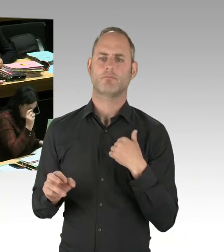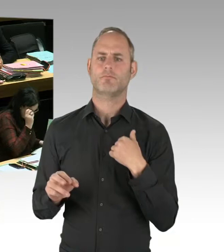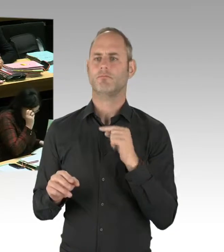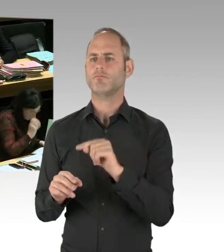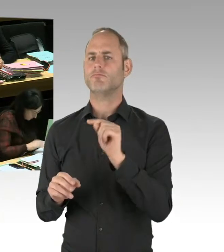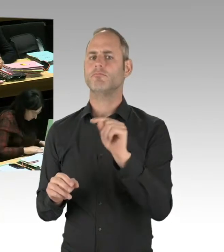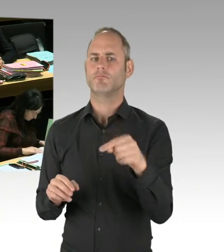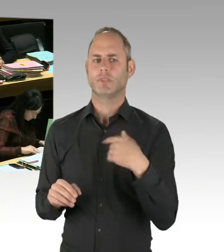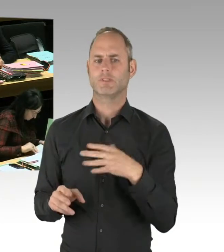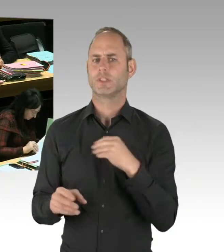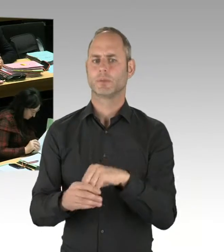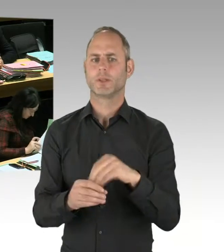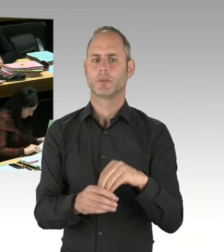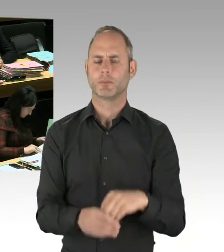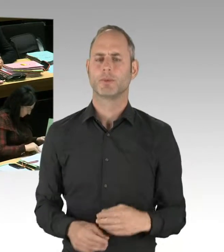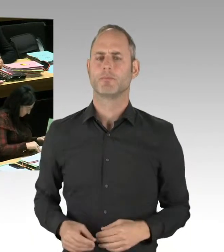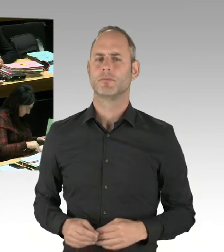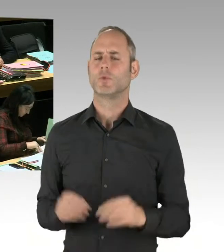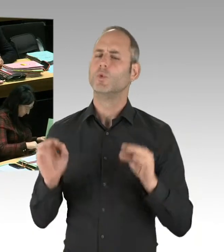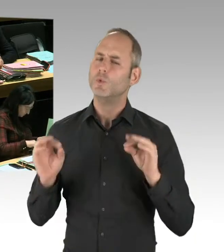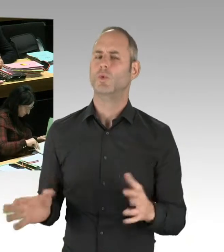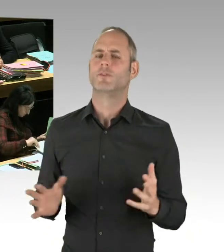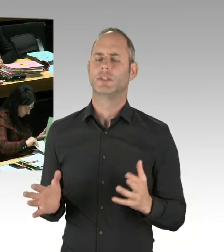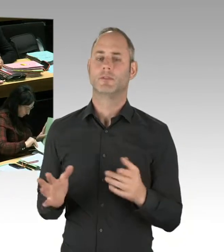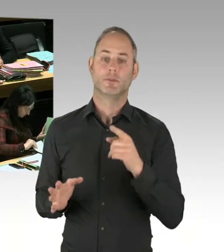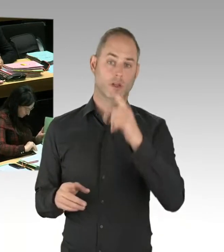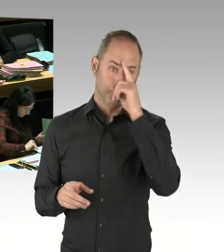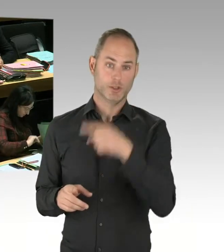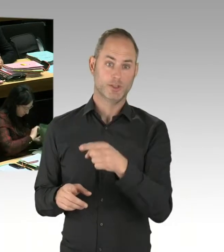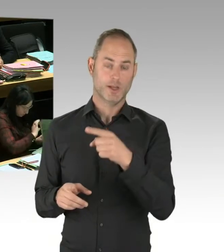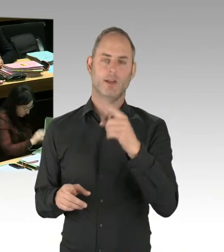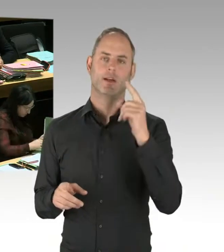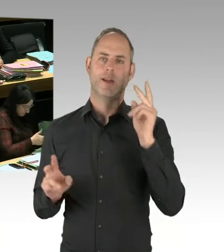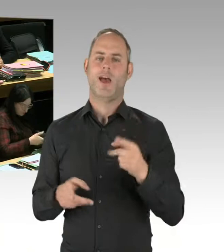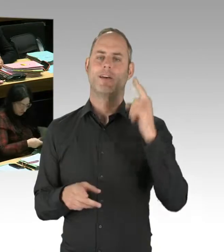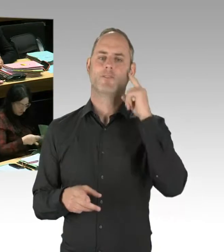Ich gehe aber davon aus, dass dieser Vorschlag des Parkmanagers nicht aufgegriffen wird,